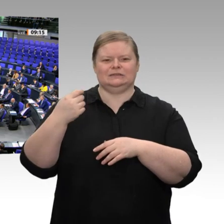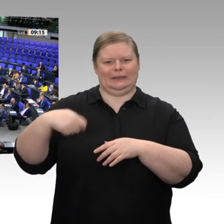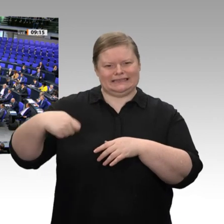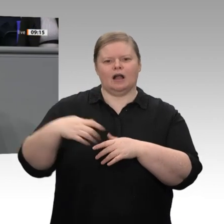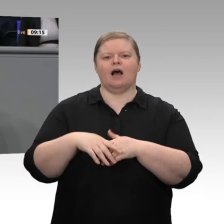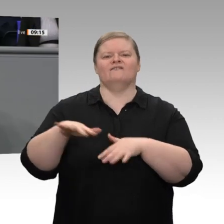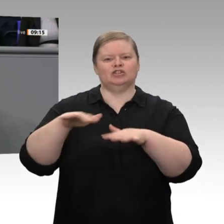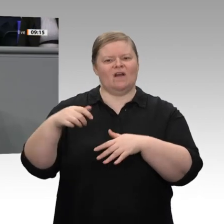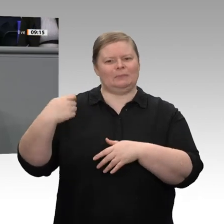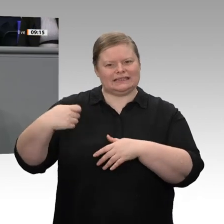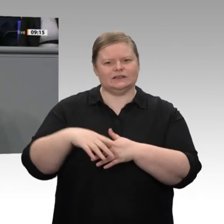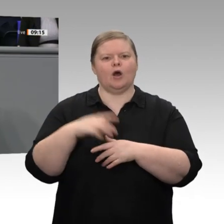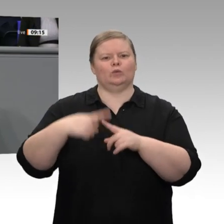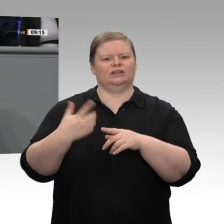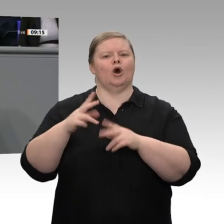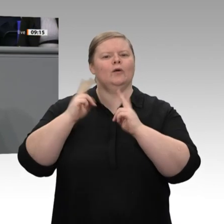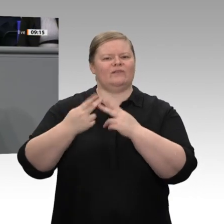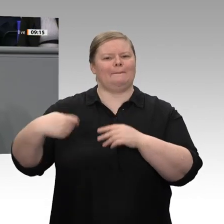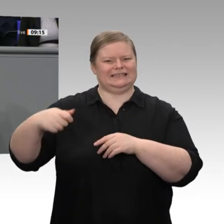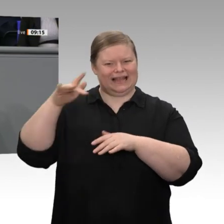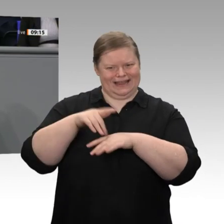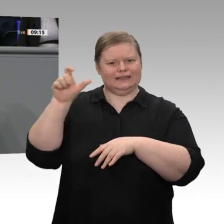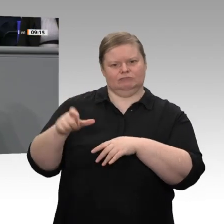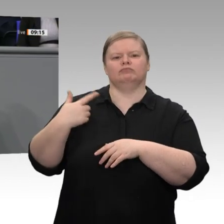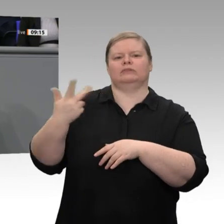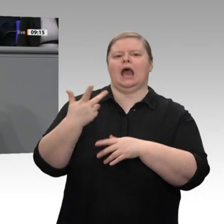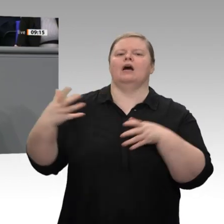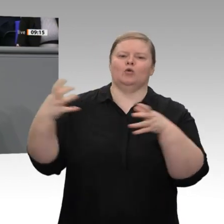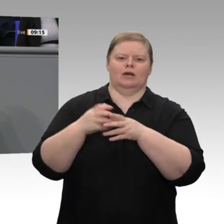Wir müssen diese Mittelstandspolitik trotz aller Fährnisse, trotz aller Versuchungen